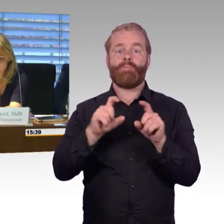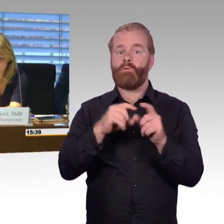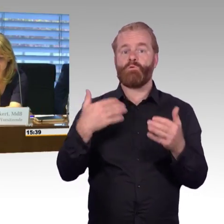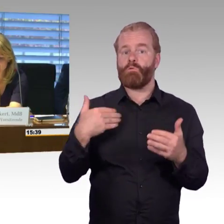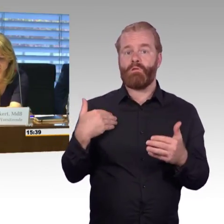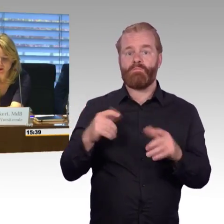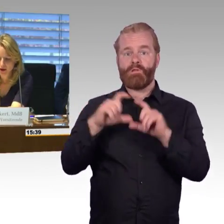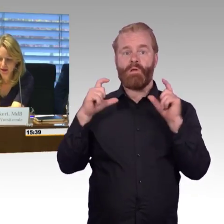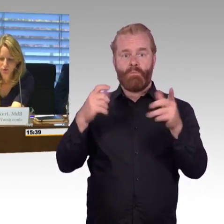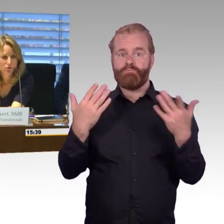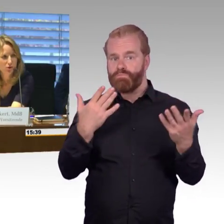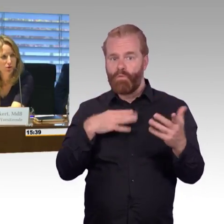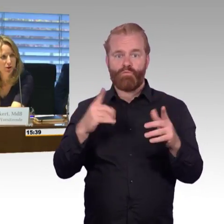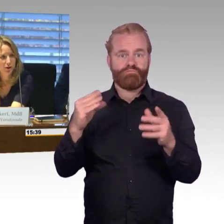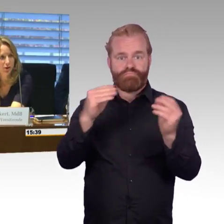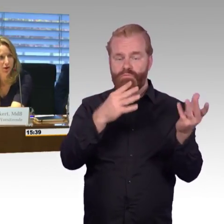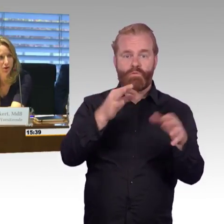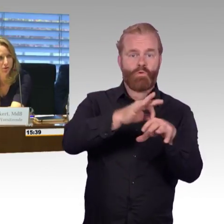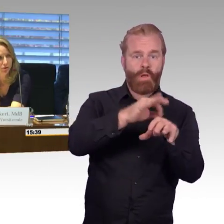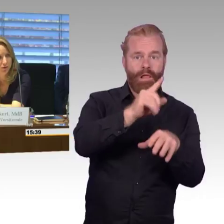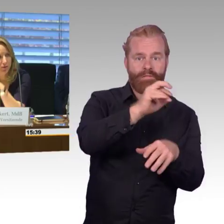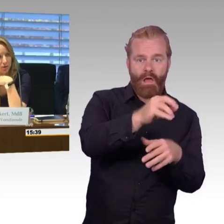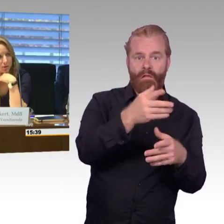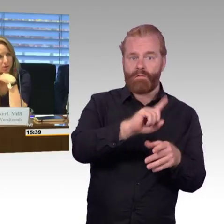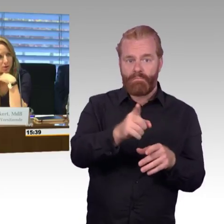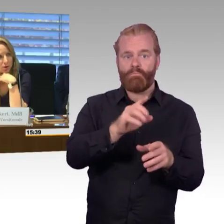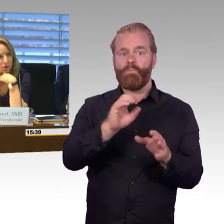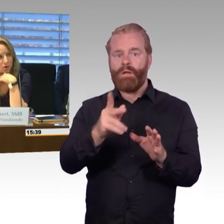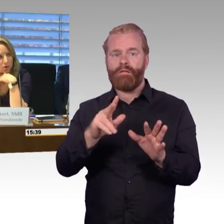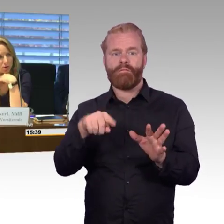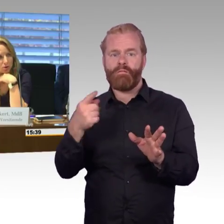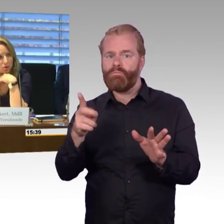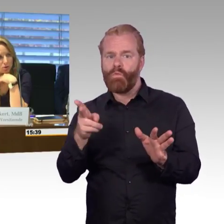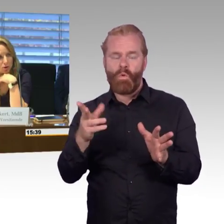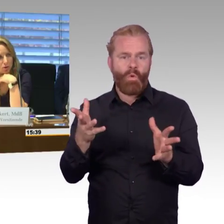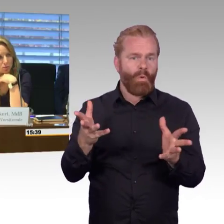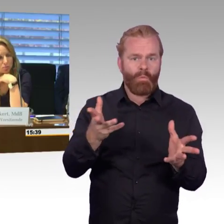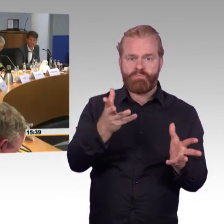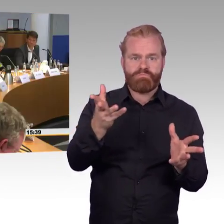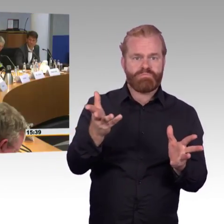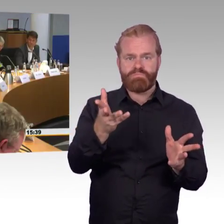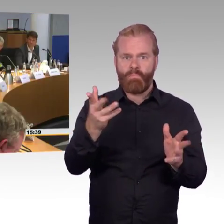Dann noch ein Abschlusswort von Ihnen, Herr Wenndorf